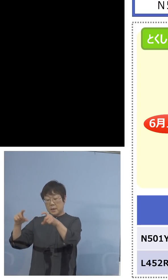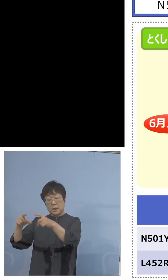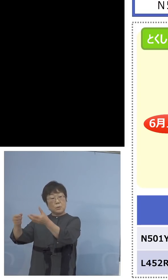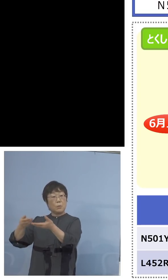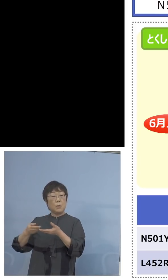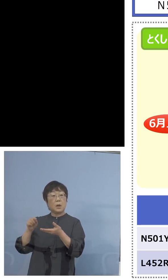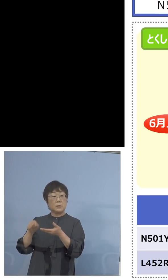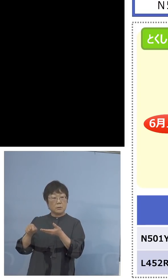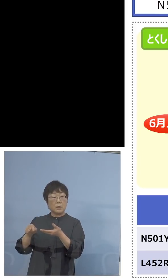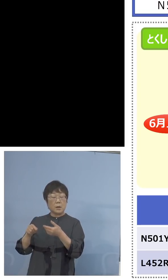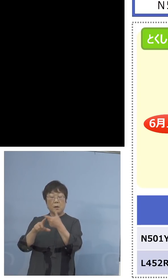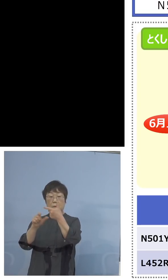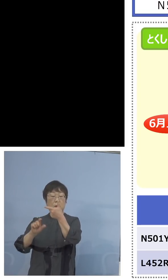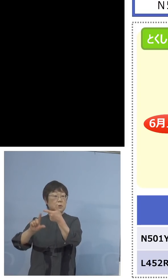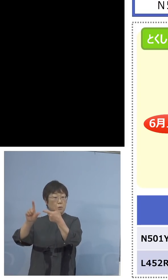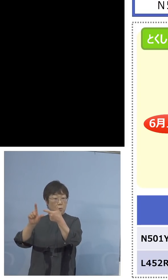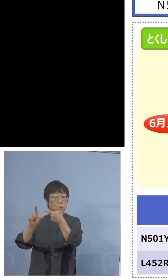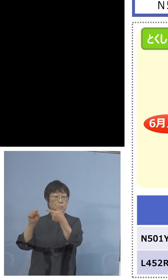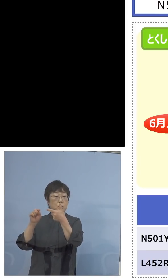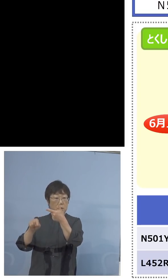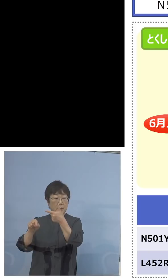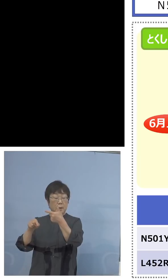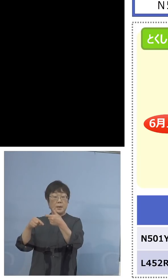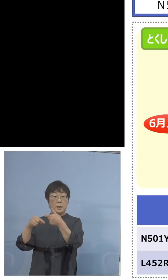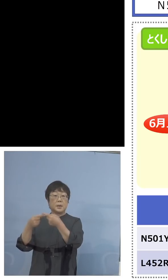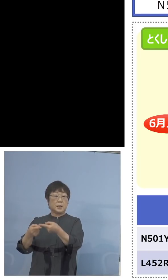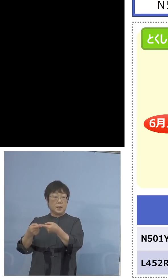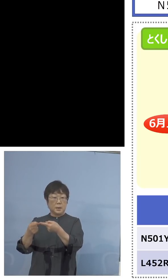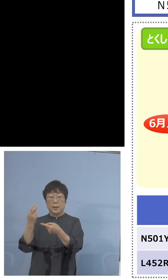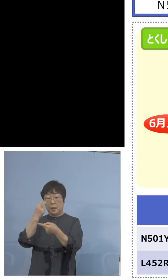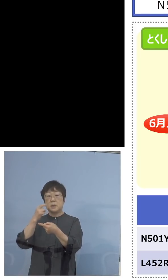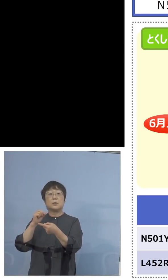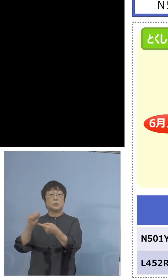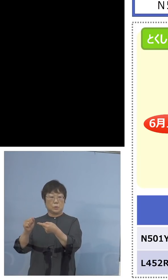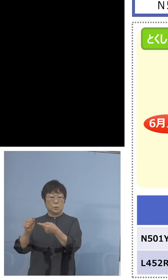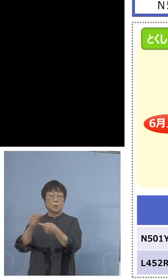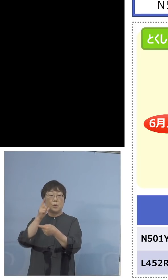これを6月上旬に入れることが できますので、もしこちらの